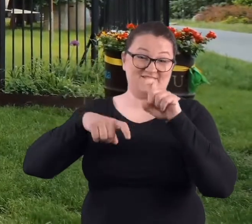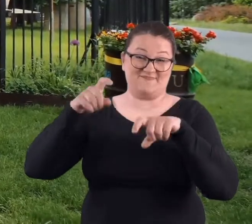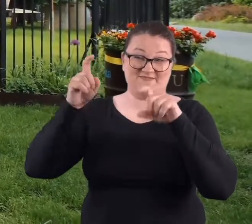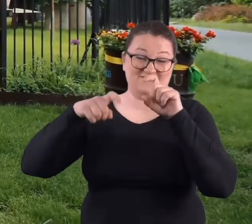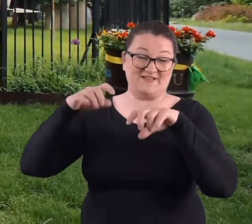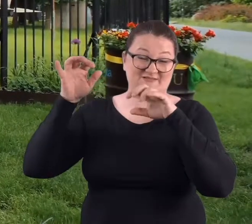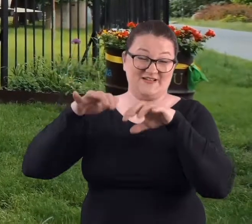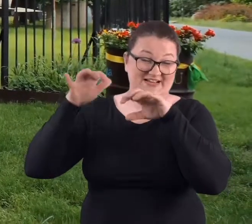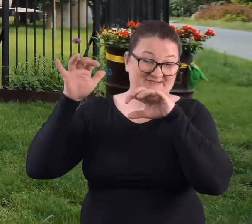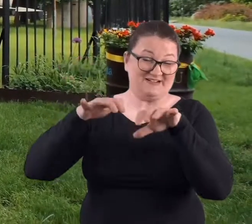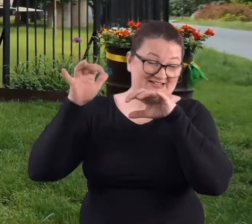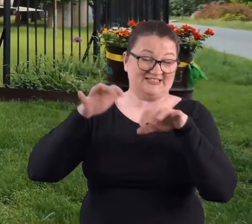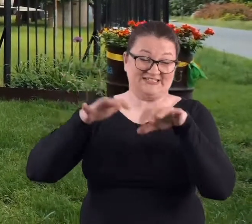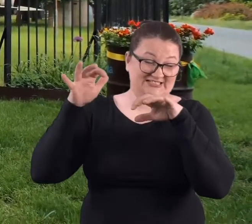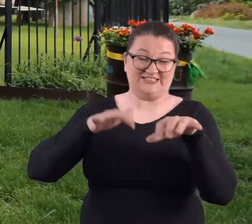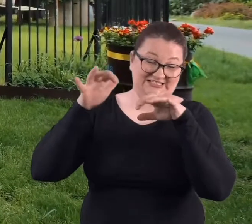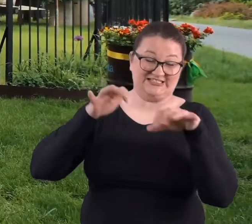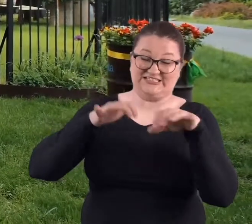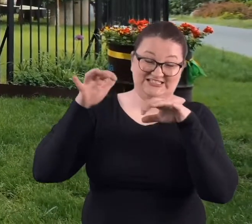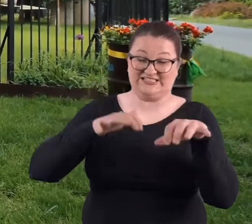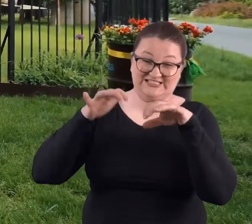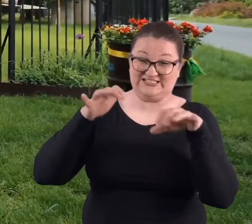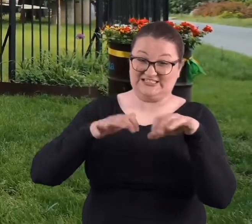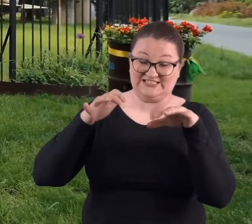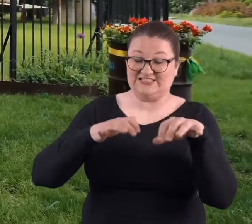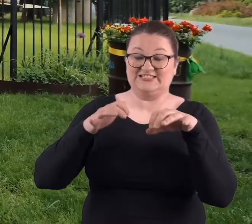deszcz, i ten deszcz robił się coraz bardziej intensywny.